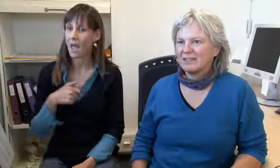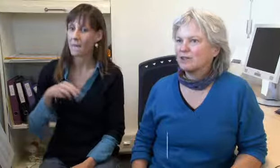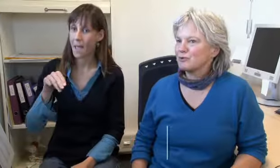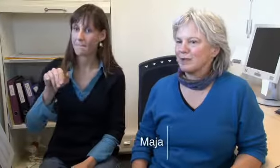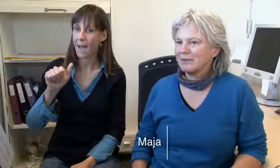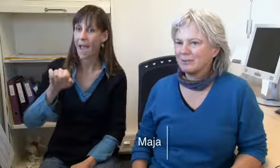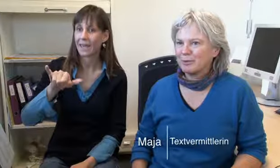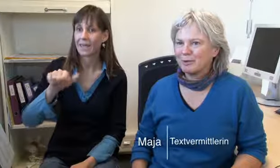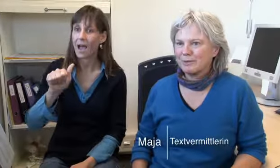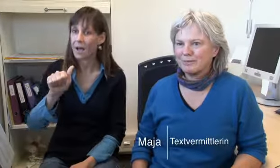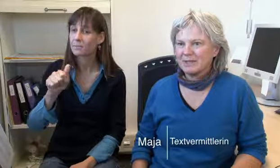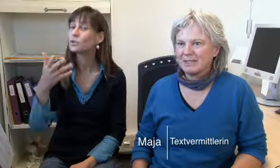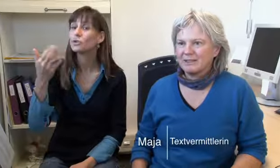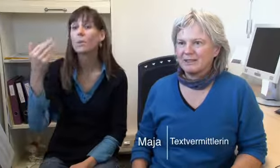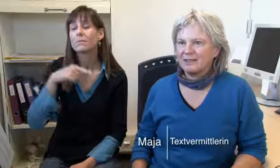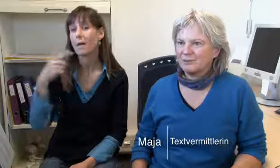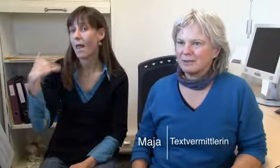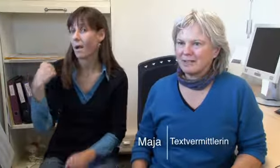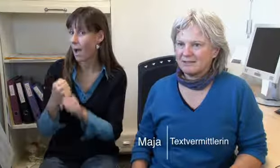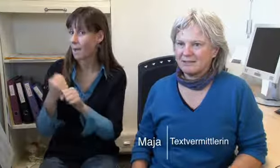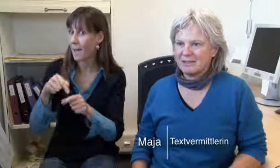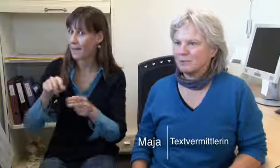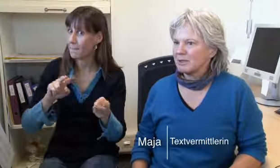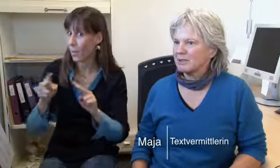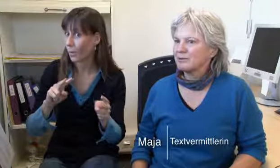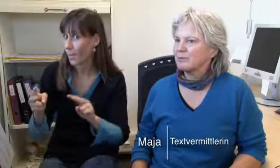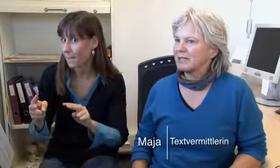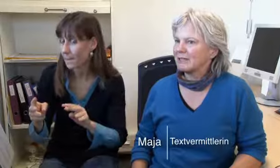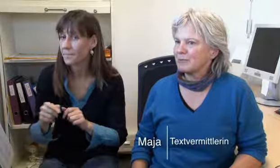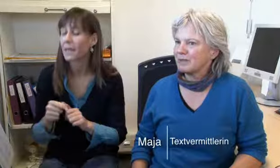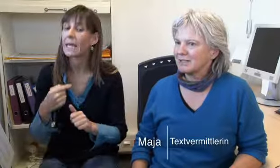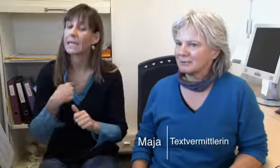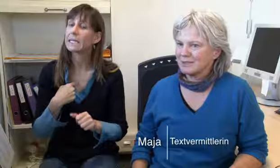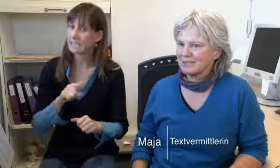Ich bin Maja, ich arbeite schon lange bei procom.